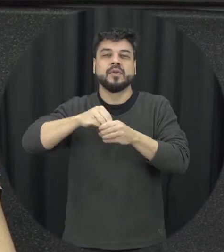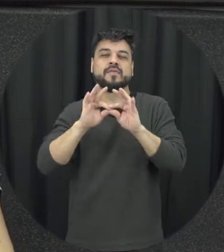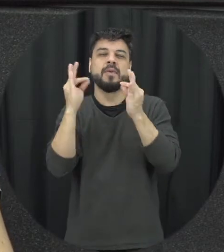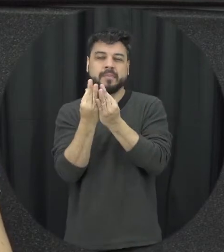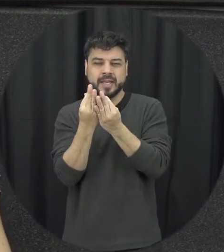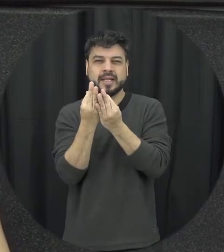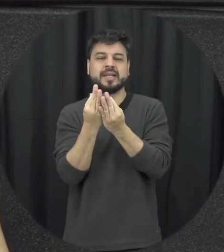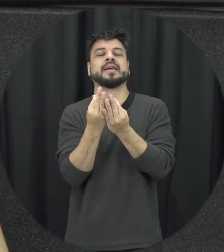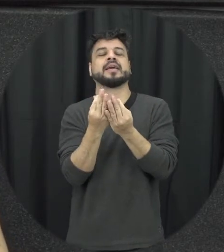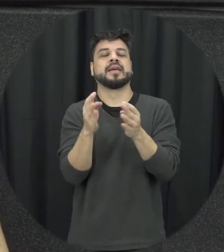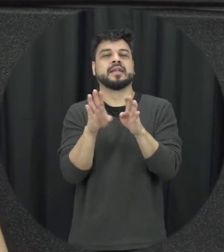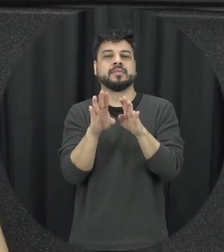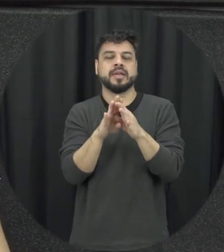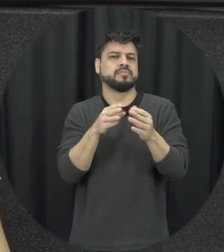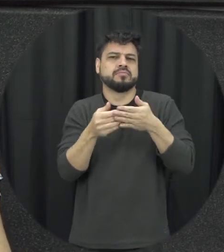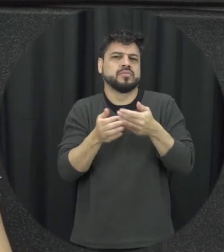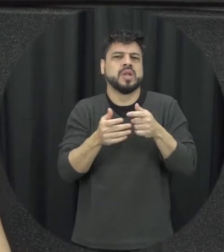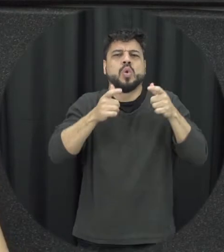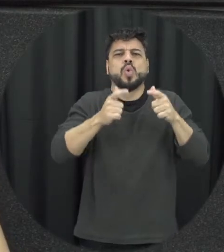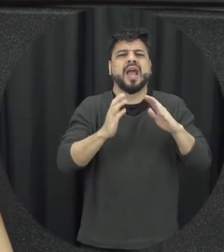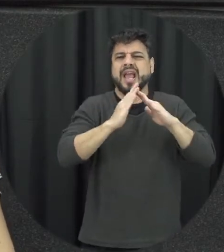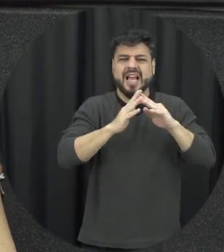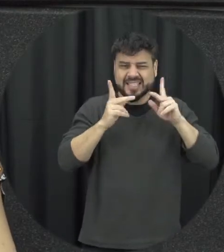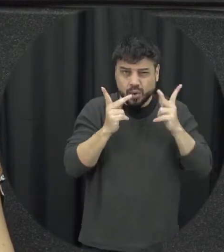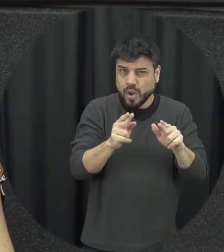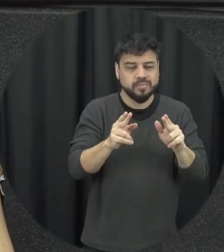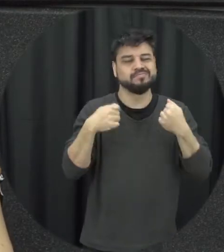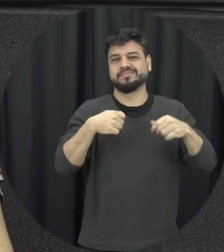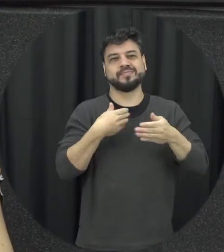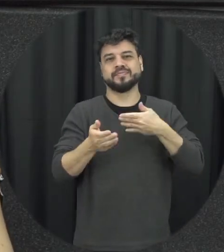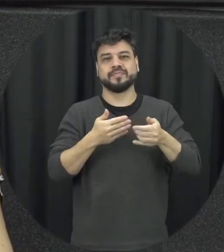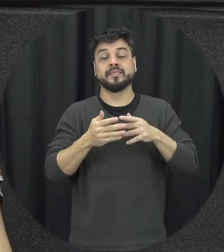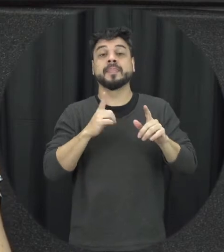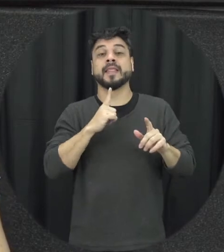independente de coabitação só não precisa estar no cimento morando com você naquele a mente doméstico